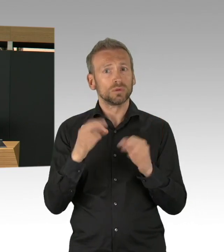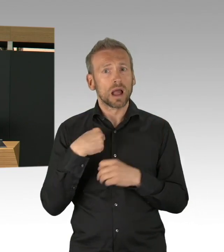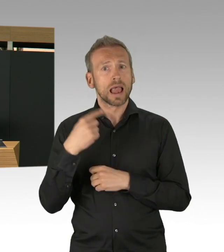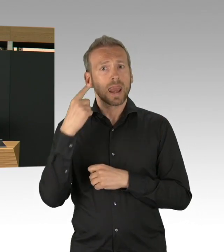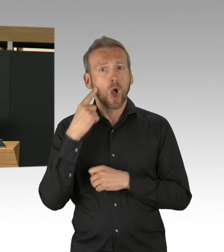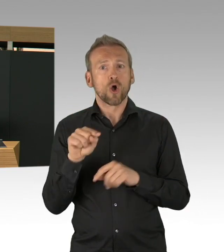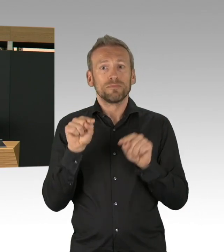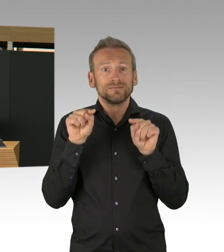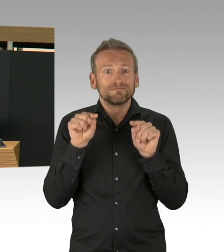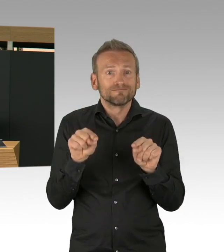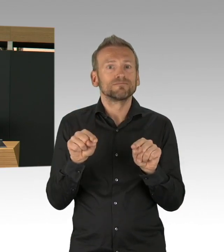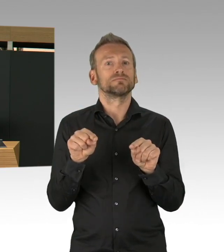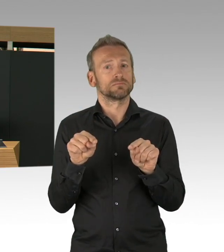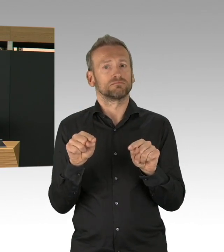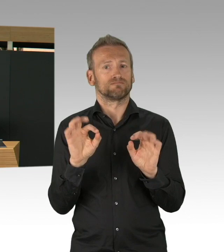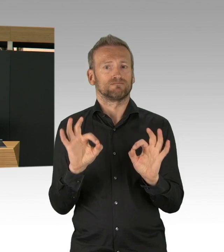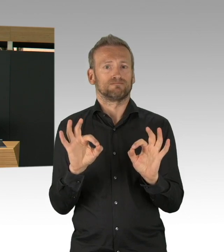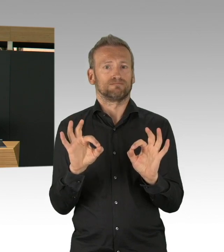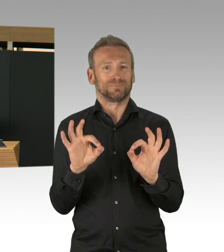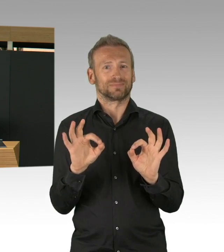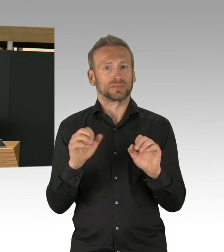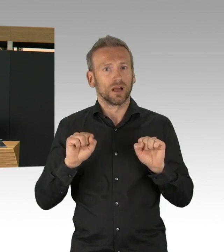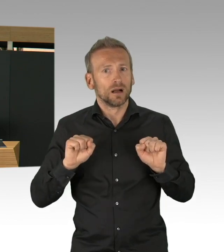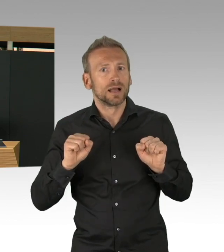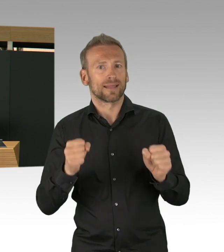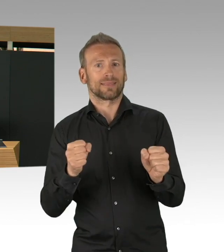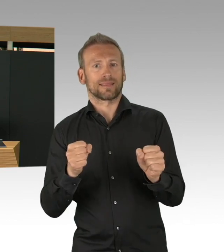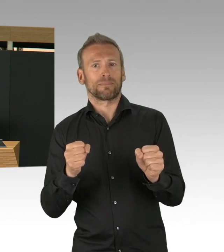dass wir das Krankenhaus so schnell bauen konnten, aber ich möchte auch einen Dank hier an das Parlament richten,